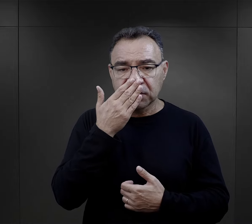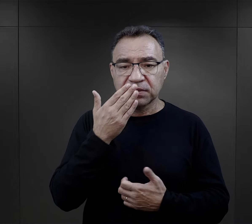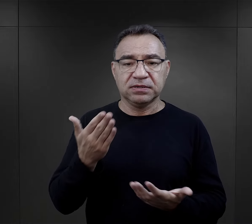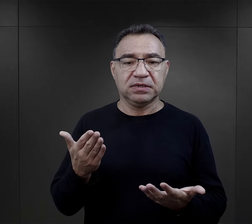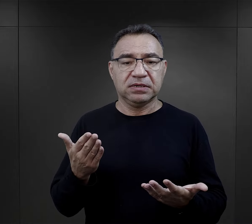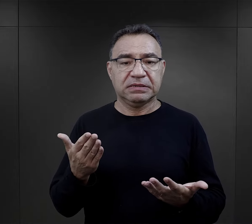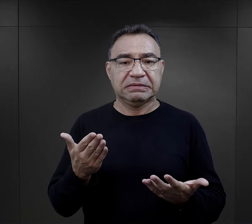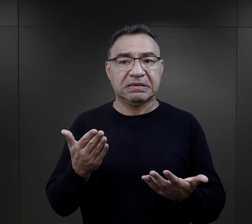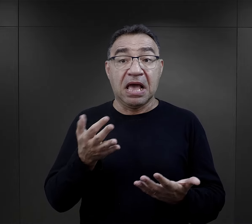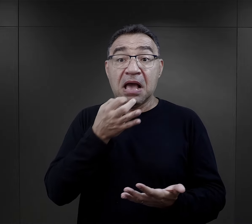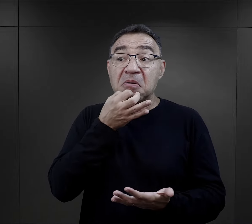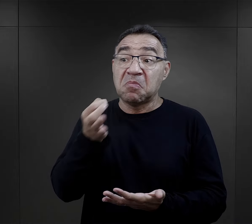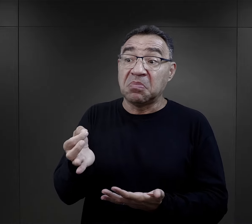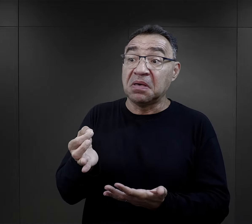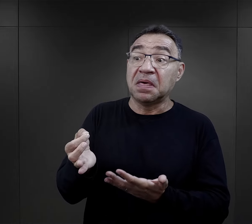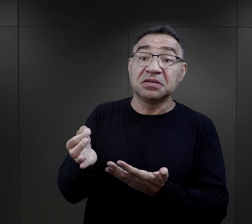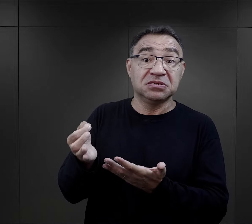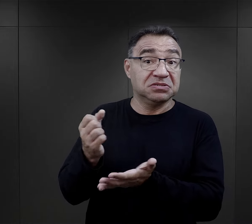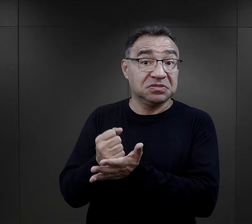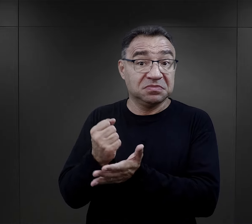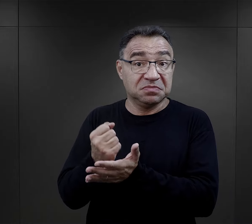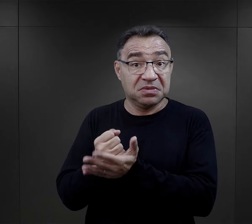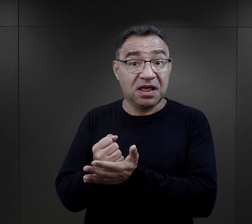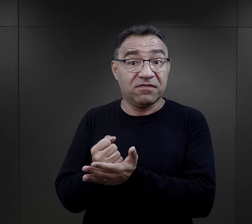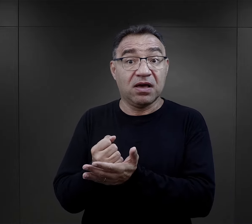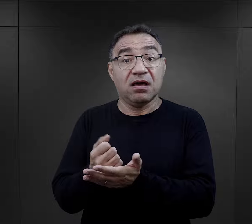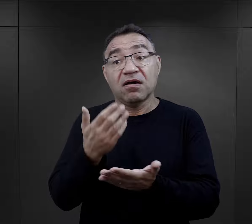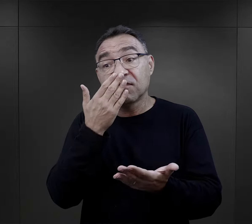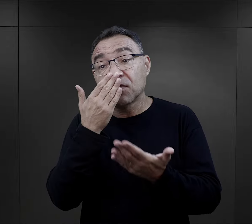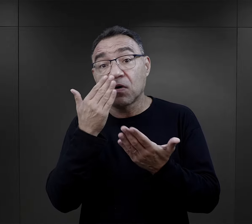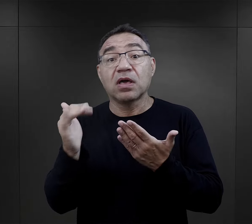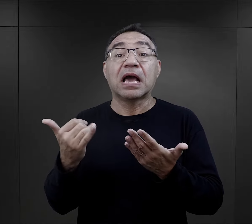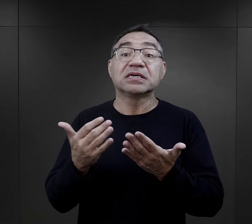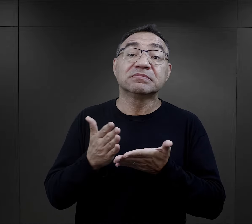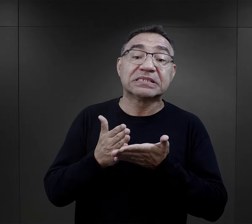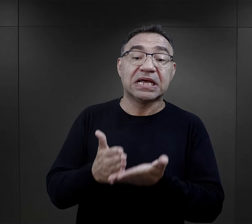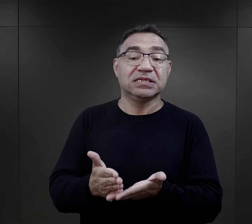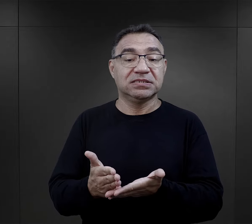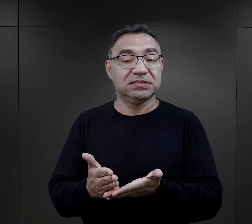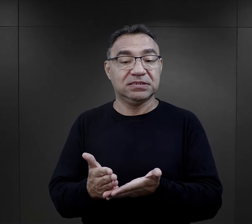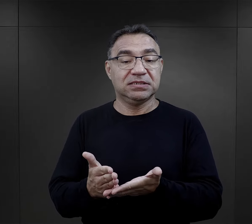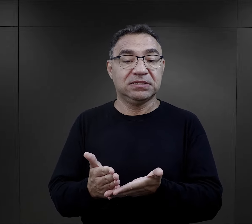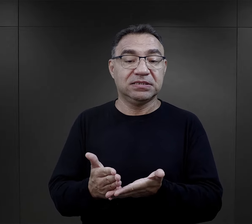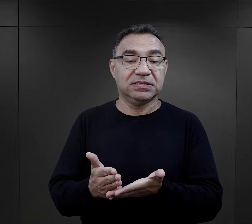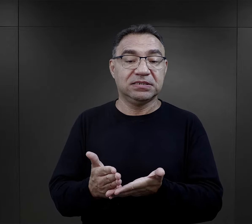i często po prostu nie byli pytani o to, w jaki sposób radzili sobie właśnie